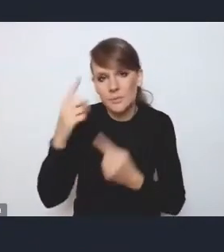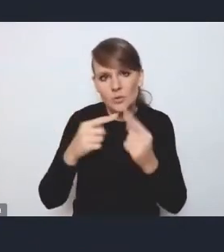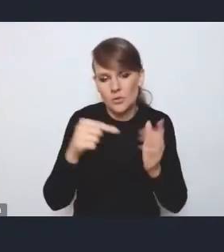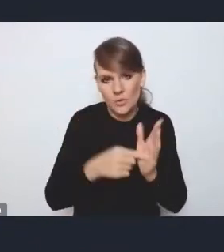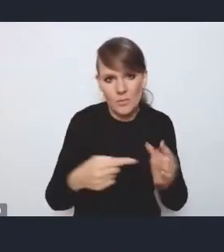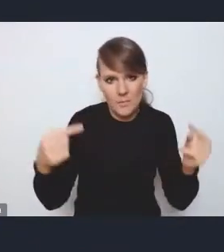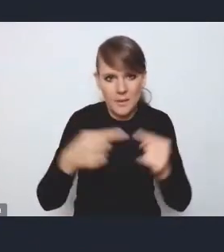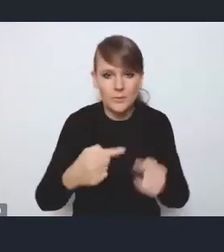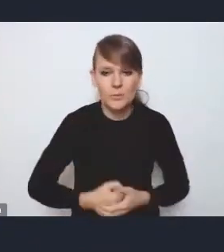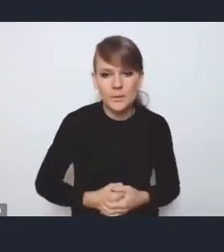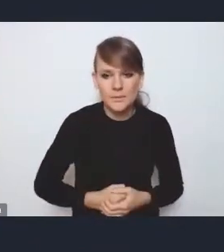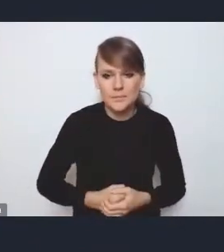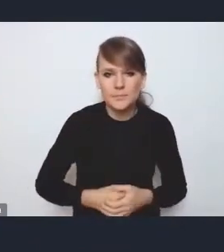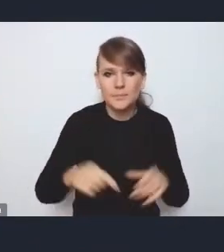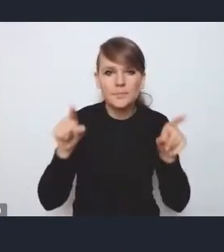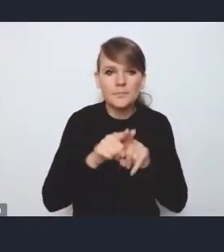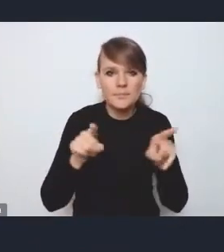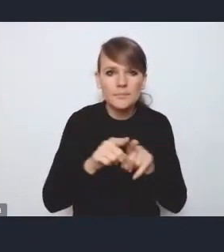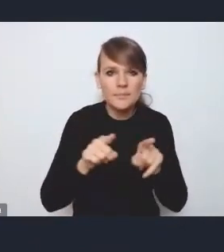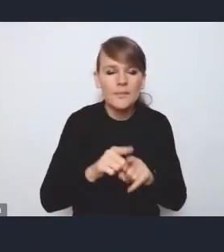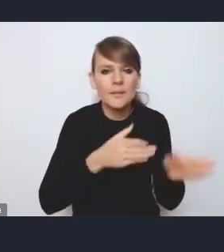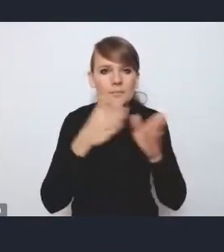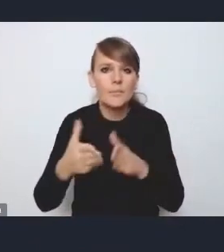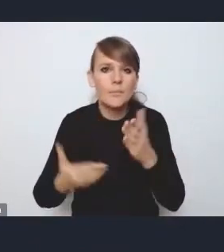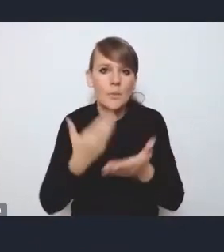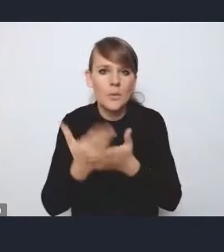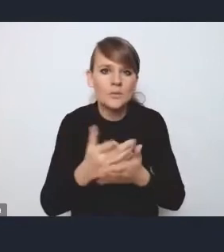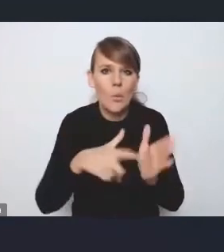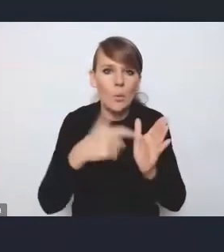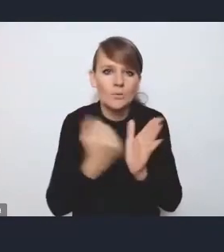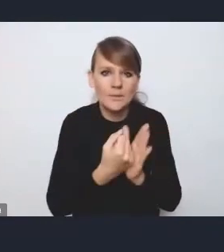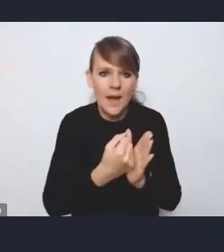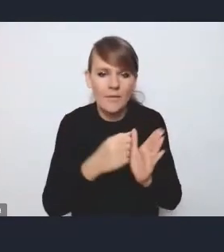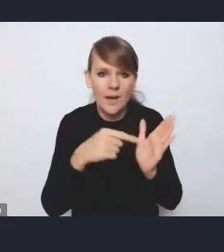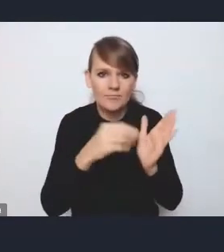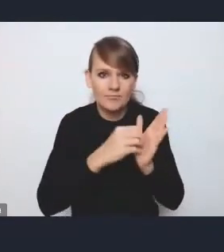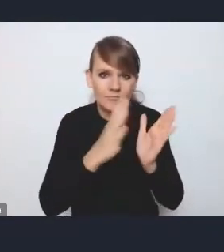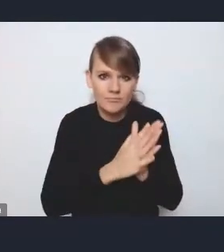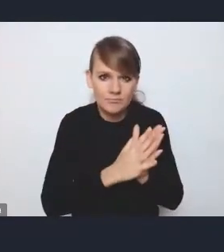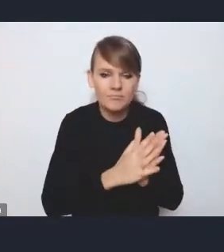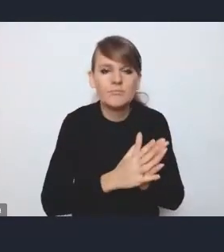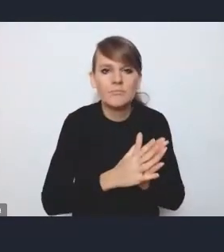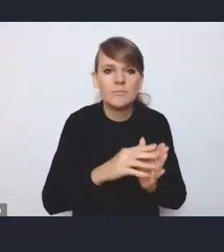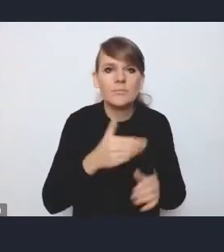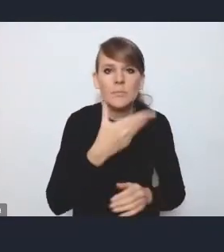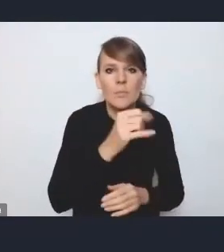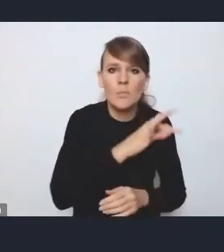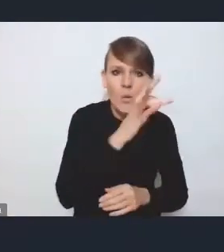i też odnośnie tej propozycji zapisów ustawowych, które by bardziej upodmiotowiały MOF-y i obszary metropolitalne.